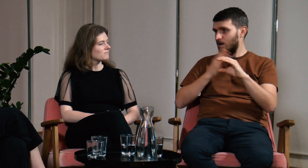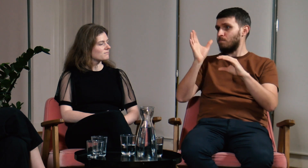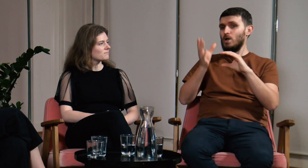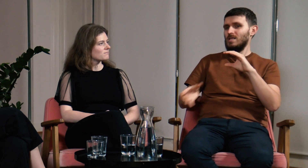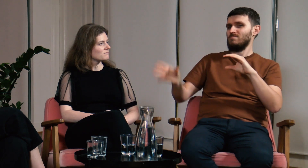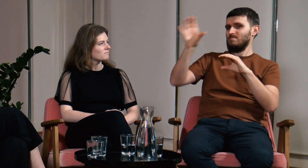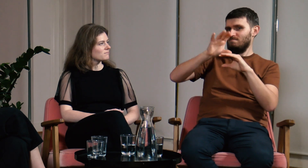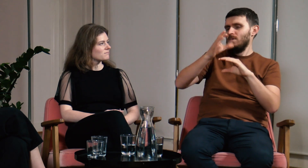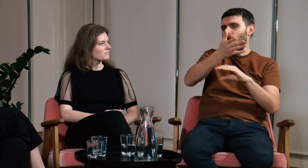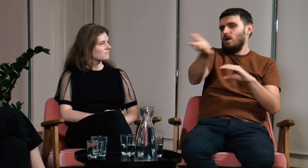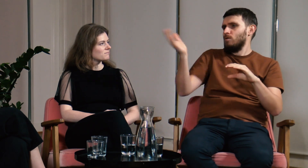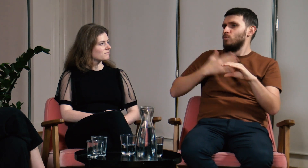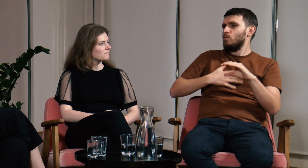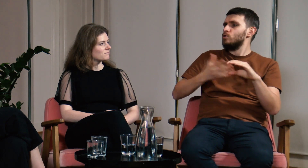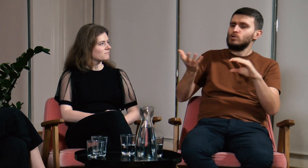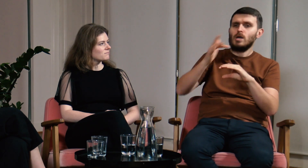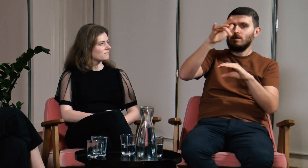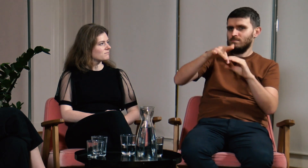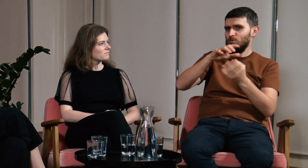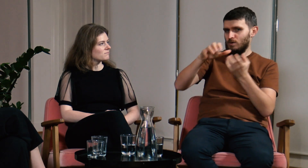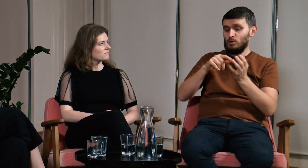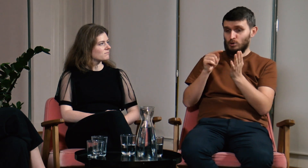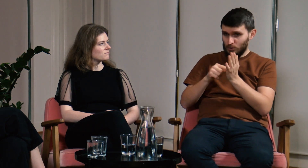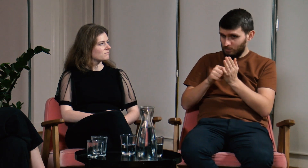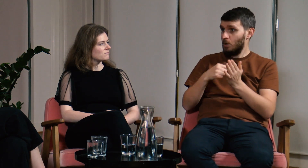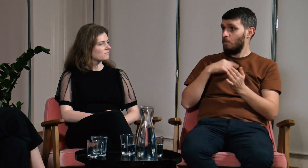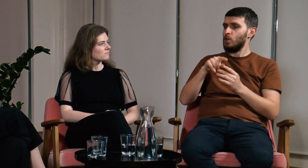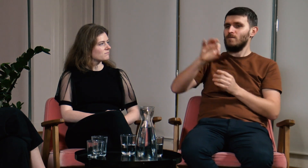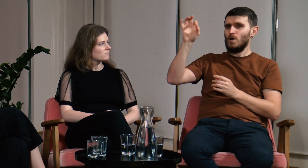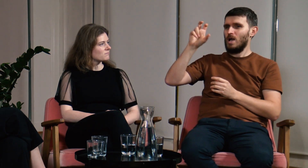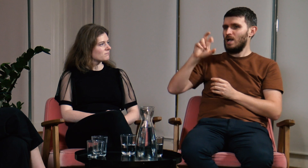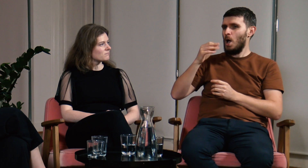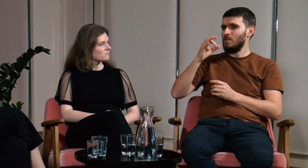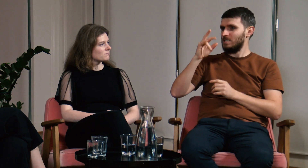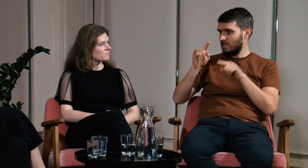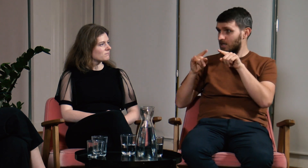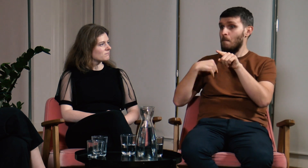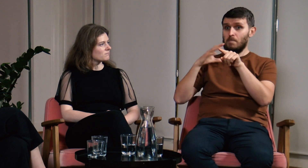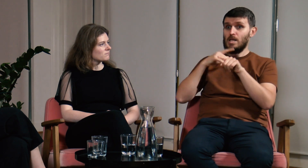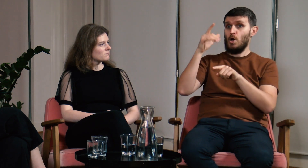a później w zależności od państwa w jakim mieszka nabywa odpowiedni dla niego język. Autorem tej teorii jest Chomsky.